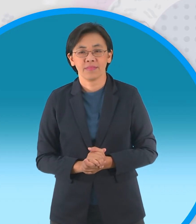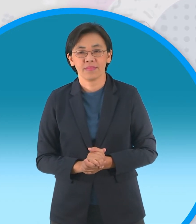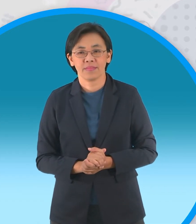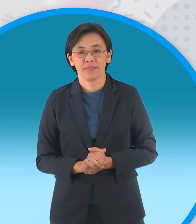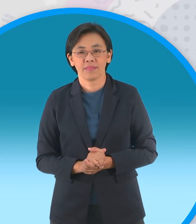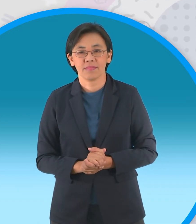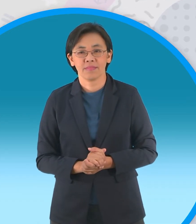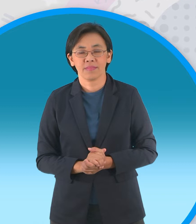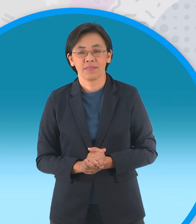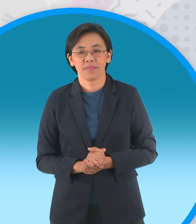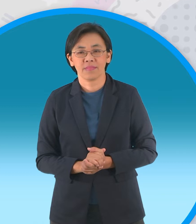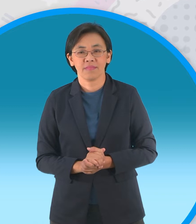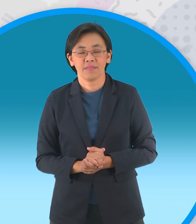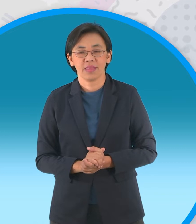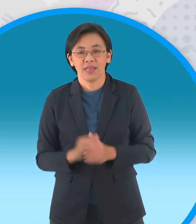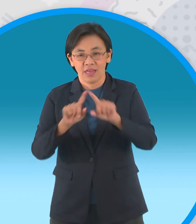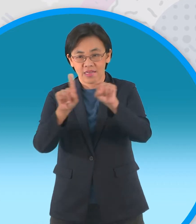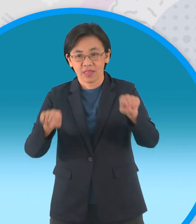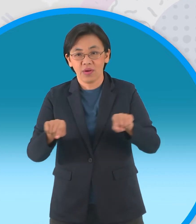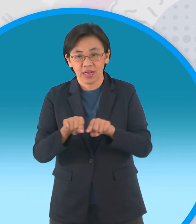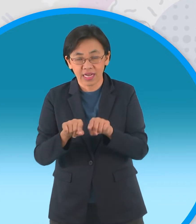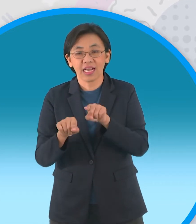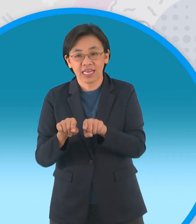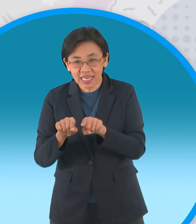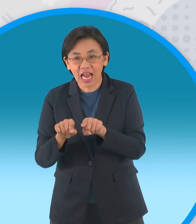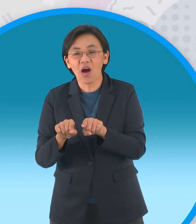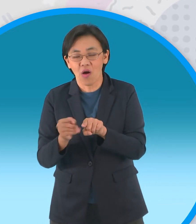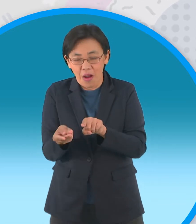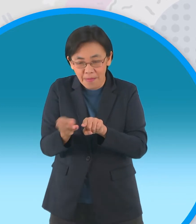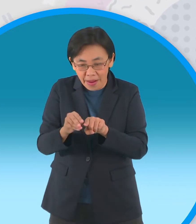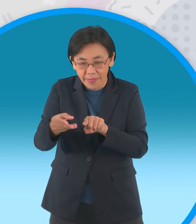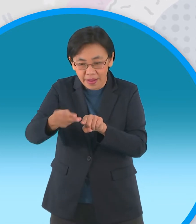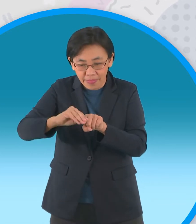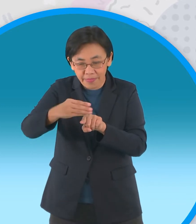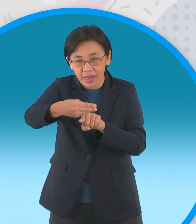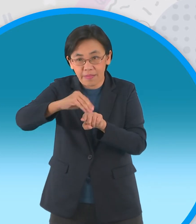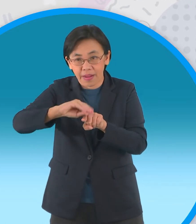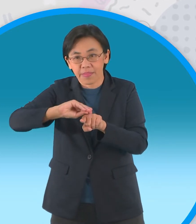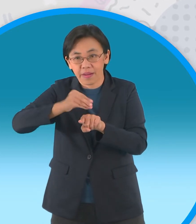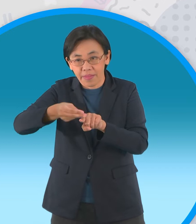พับมุมทั้งสี่เข้าหาจุดกึ่งกลางอีกครั้ง หนึ่ง